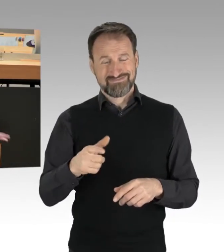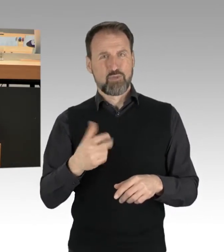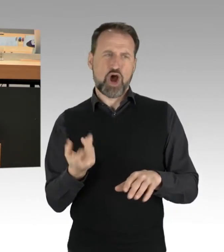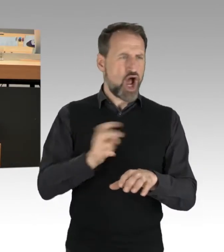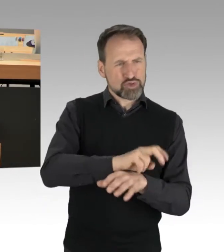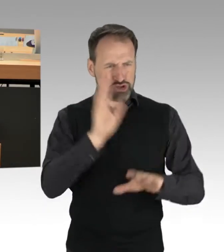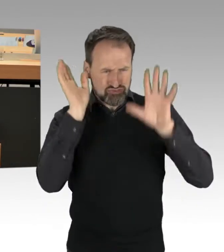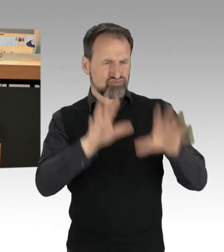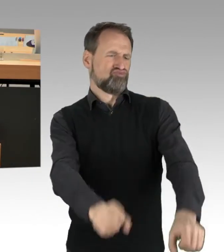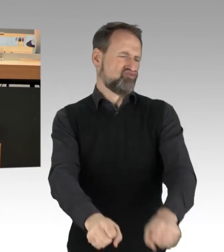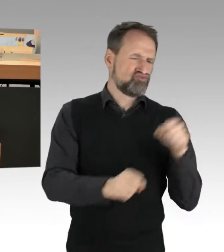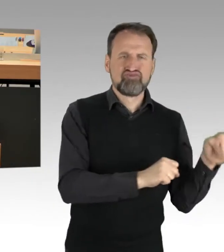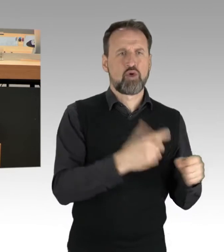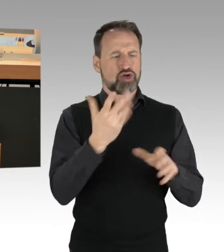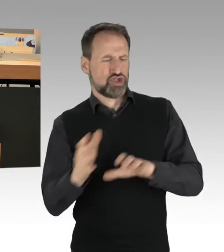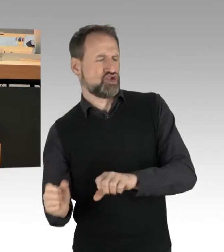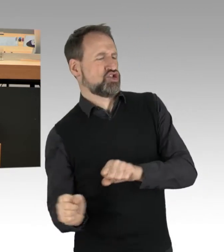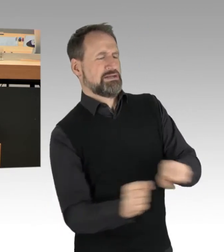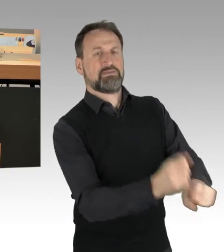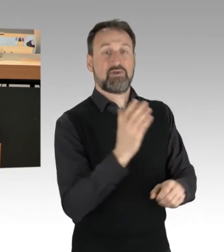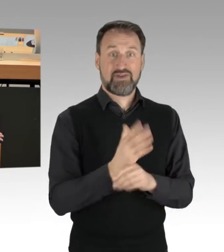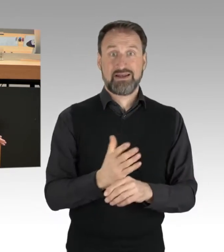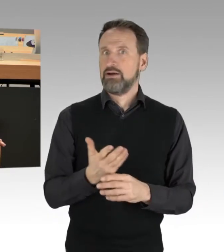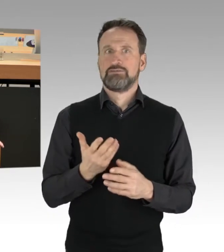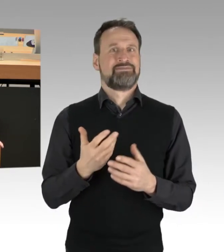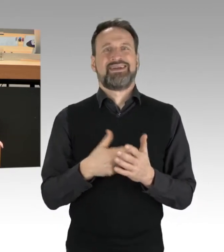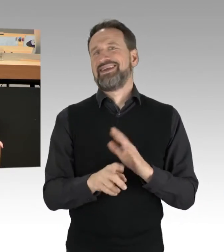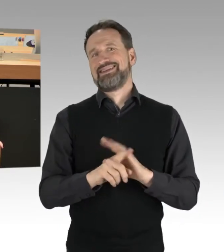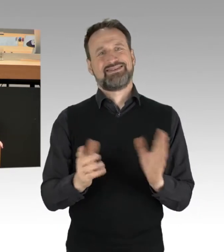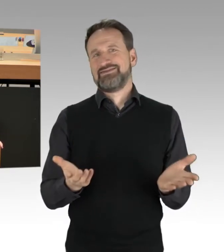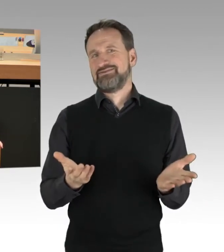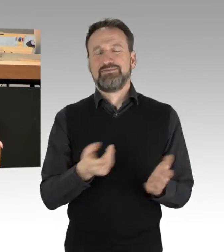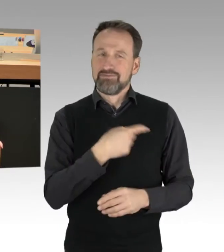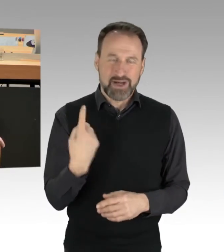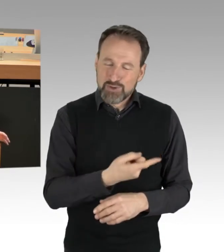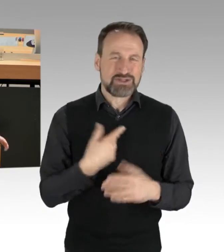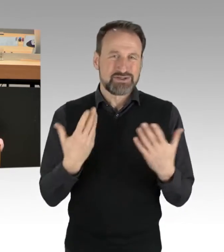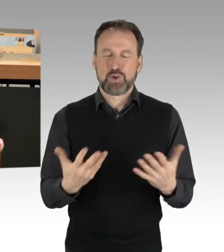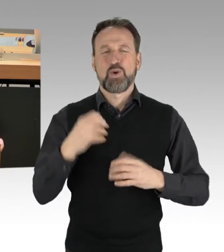Die Gewaltenteilung, beziehungsweise, die Durchsetzung des Rechts ist bei uns jedenfalls ganz klar geregelt.